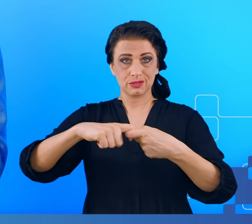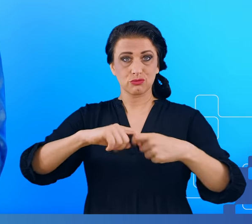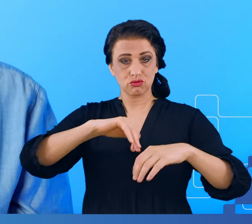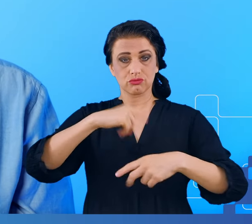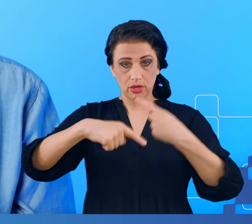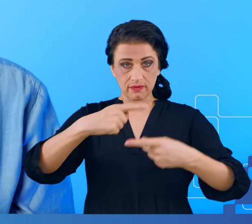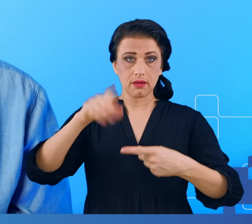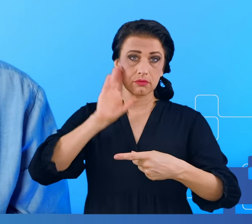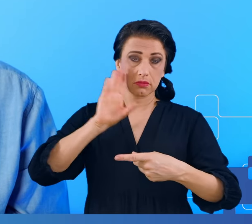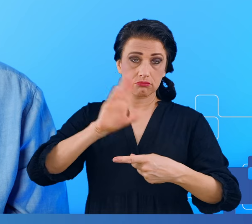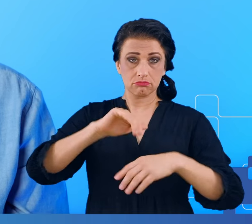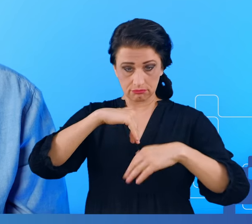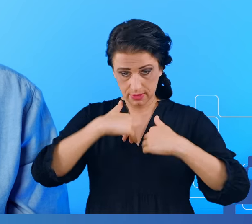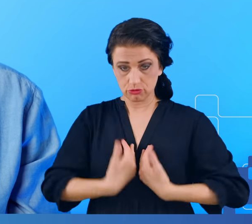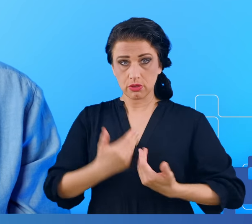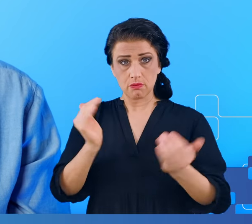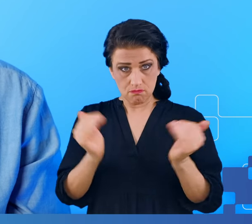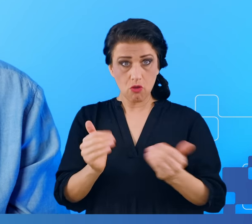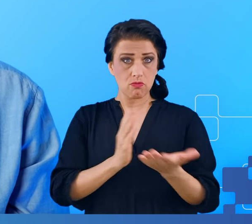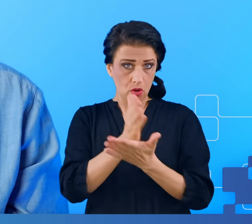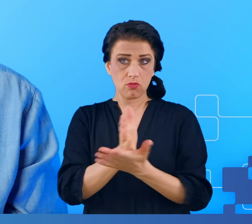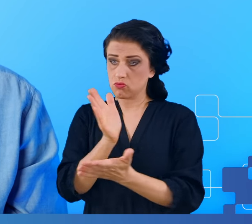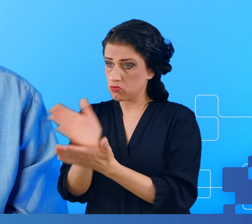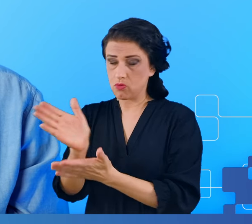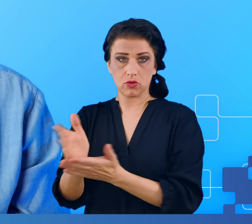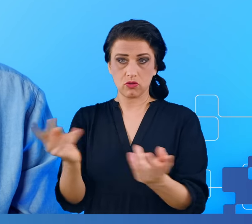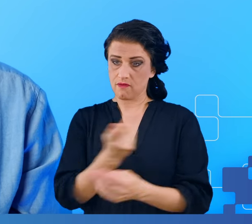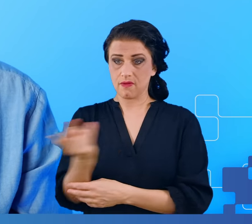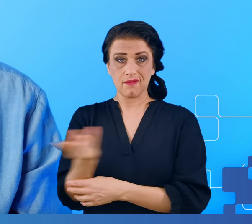Co można zrobić, żeby złagodzić objawy pojawiające się w przypadku